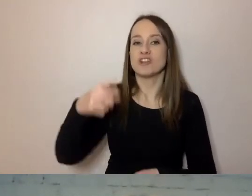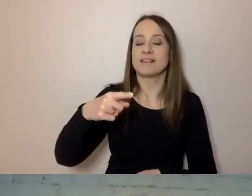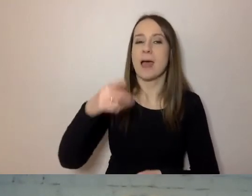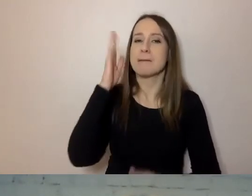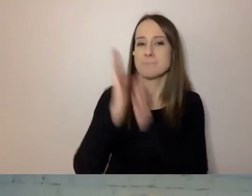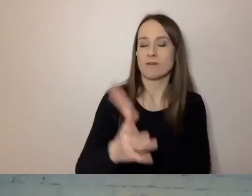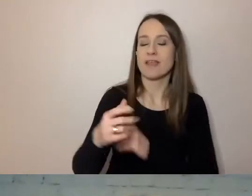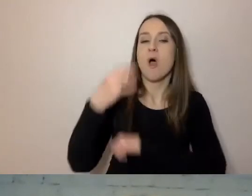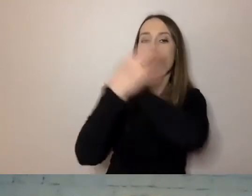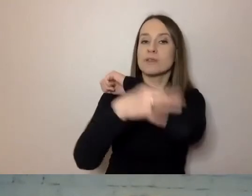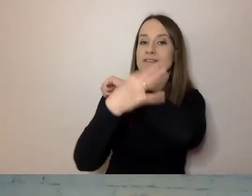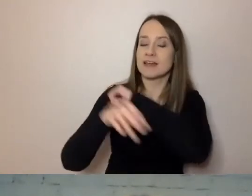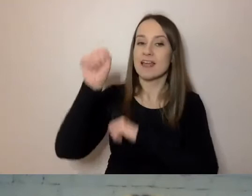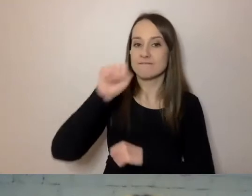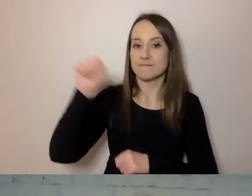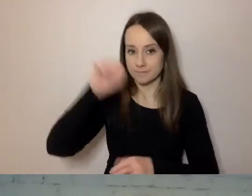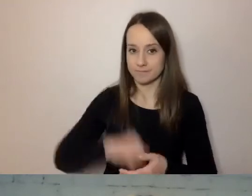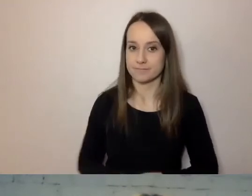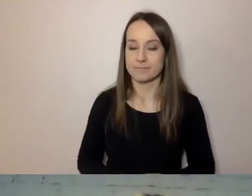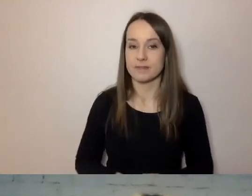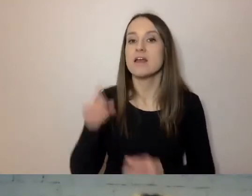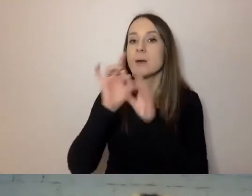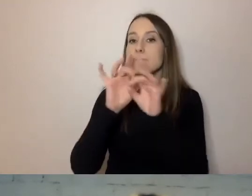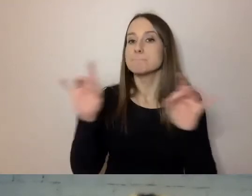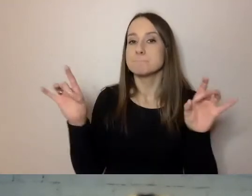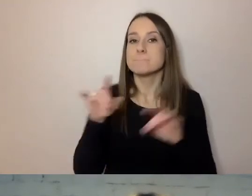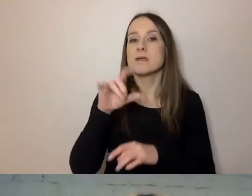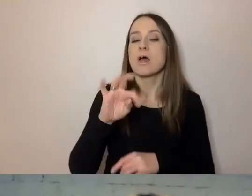Kieruje nią prof. Tomasz Piekot.